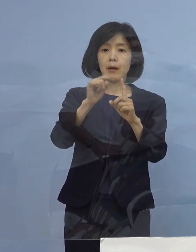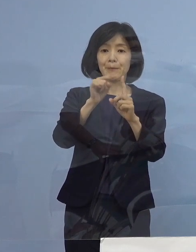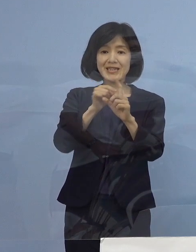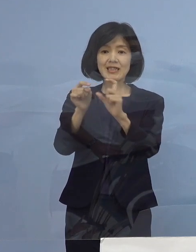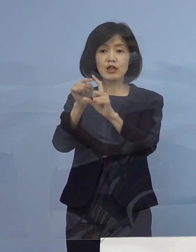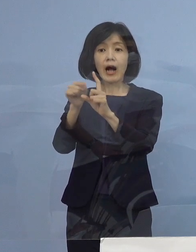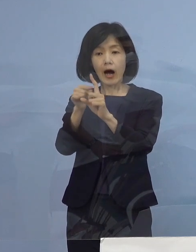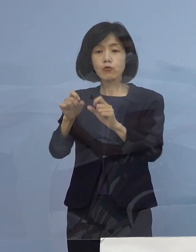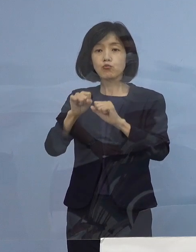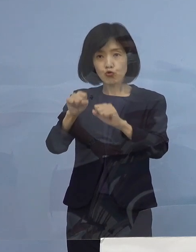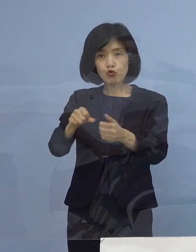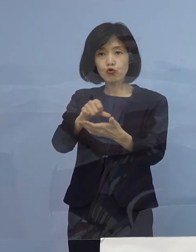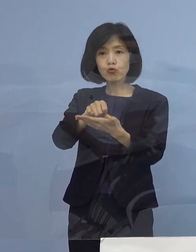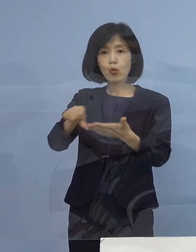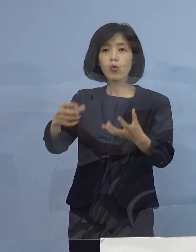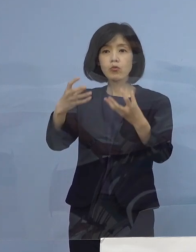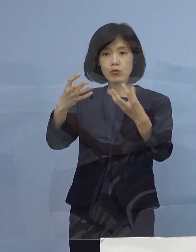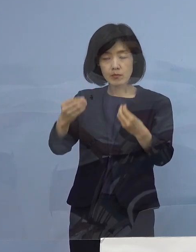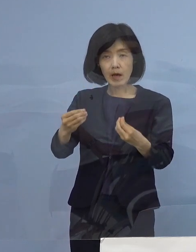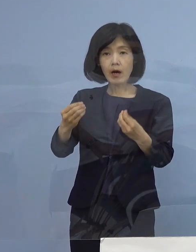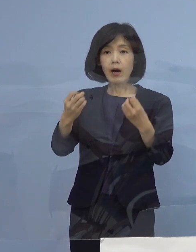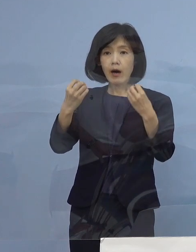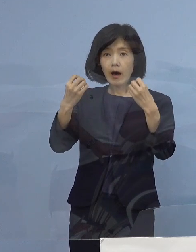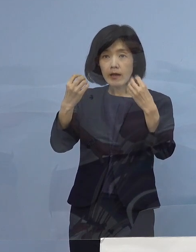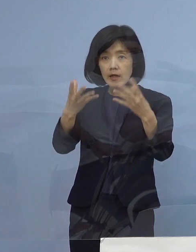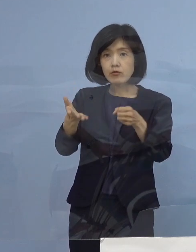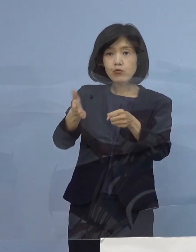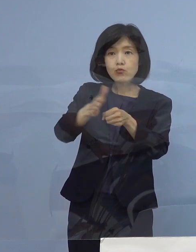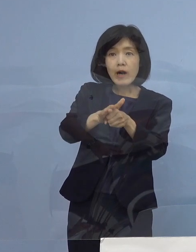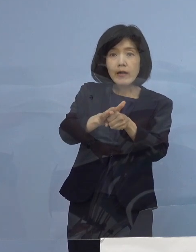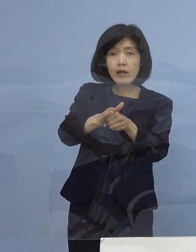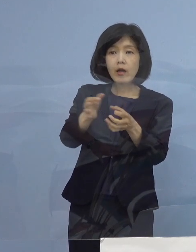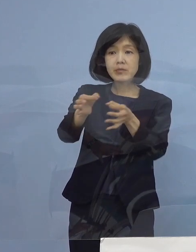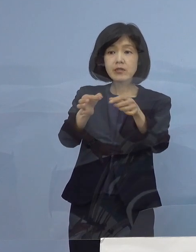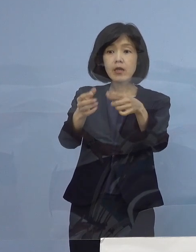これから後に三ッ星店になったところも そういった対象になる （知事） そうです